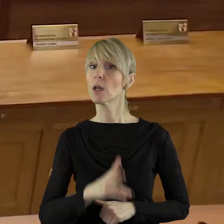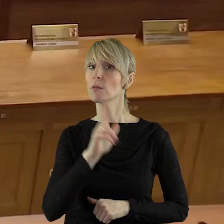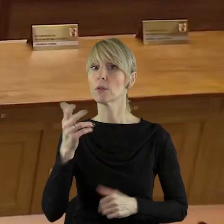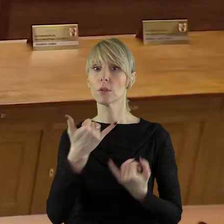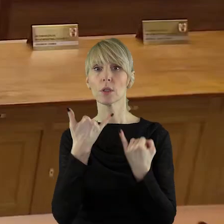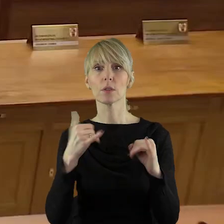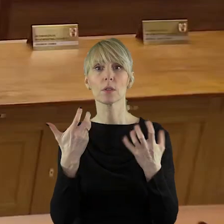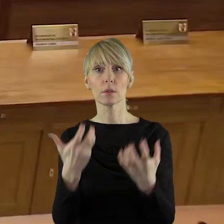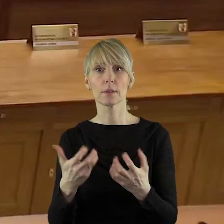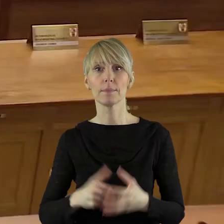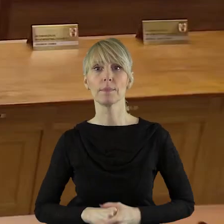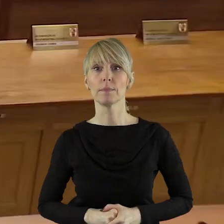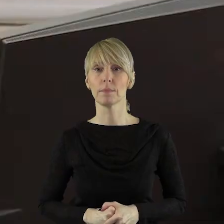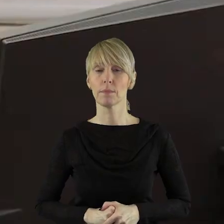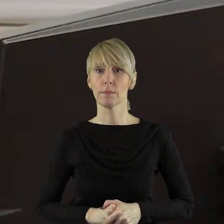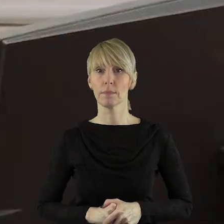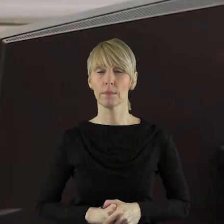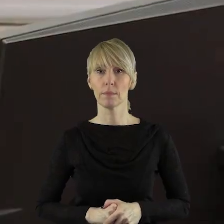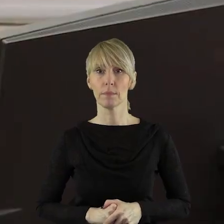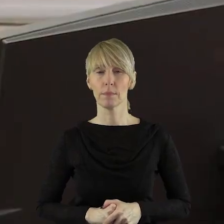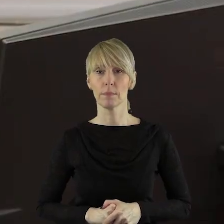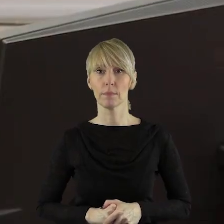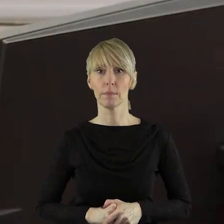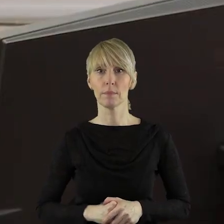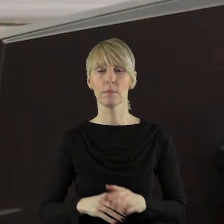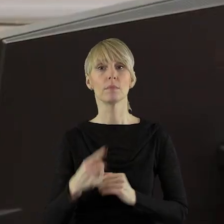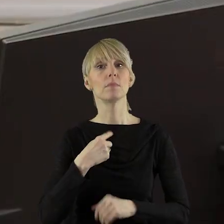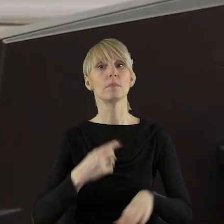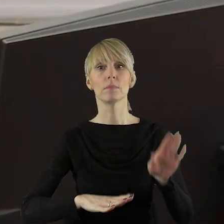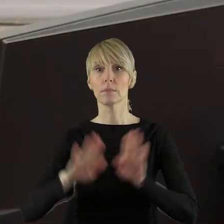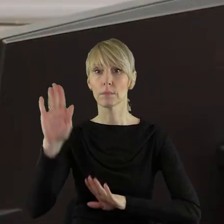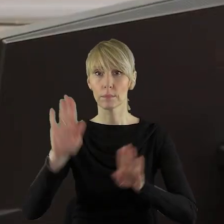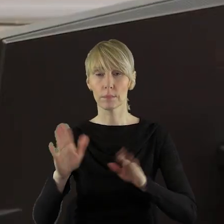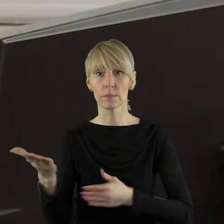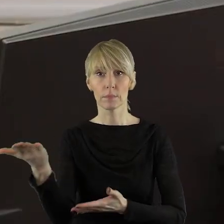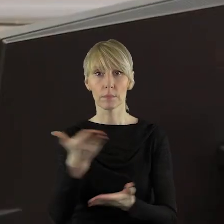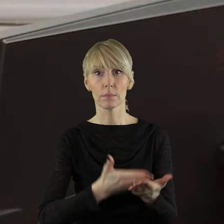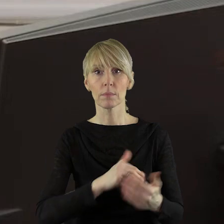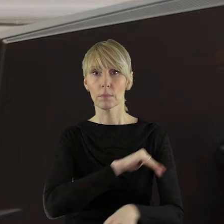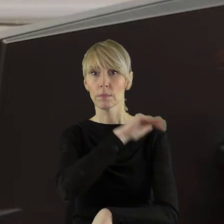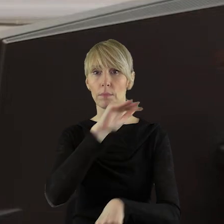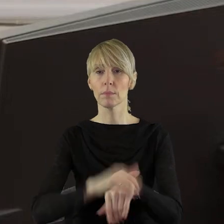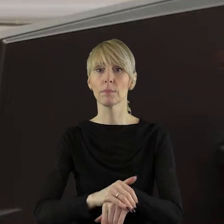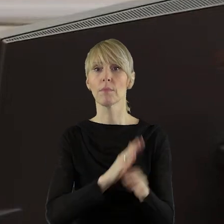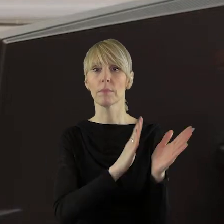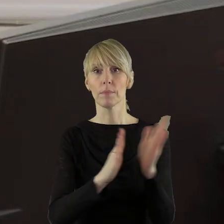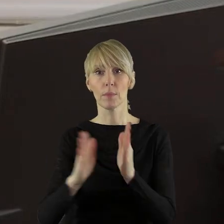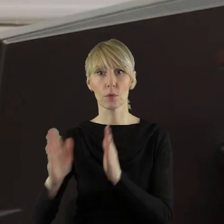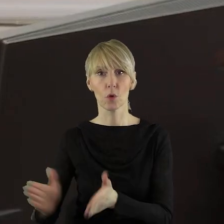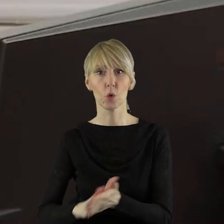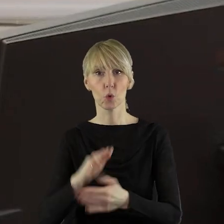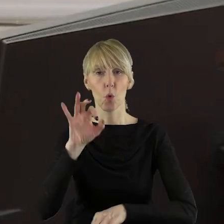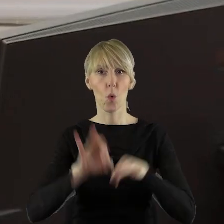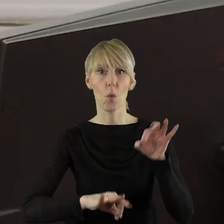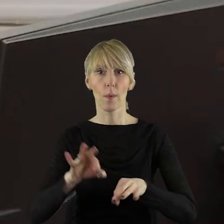Dziękuję bardzo. Czy ktoś z państwa radnych chciałby jeszcze zabrać głos w tym punkcie? Przechodzimy zatem do głosowania. Kto z państwa radnych jest za poszerzeniem